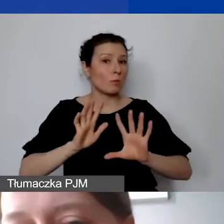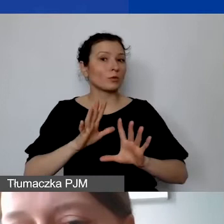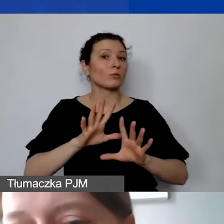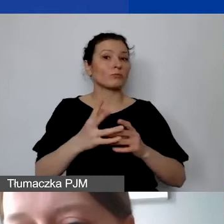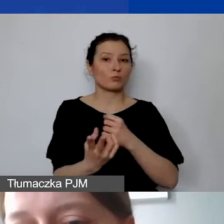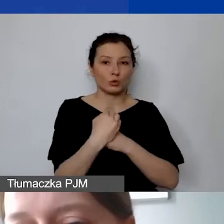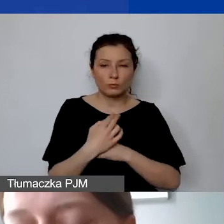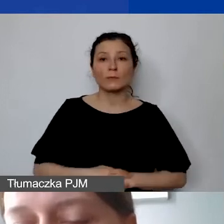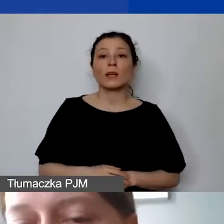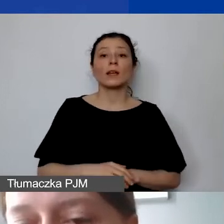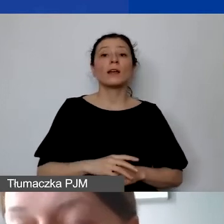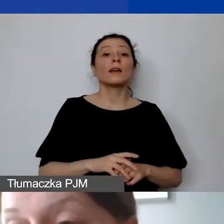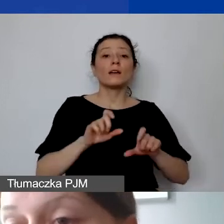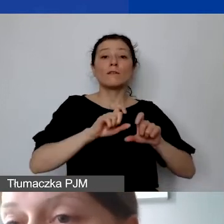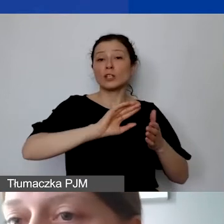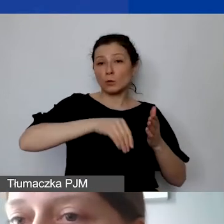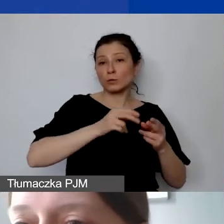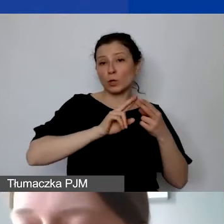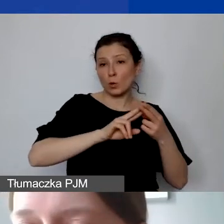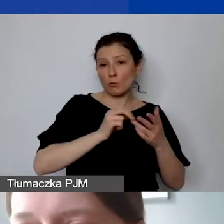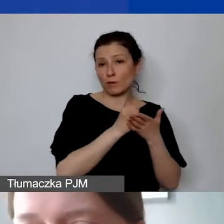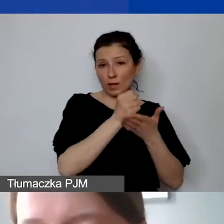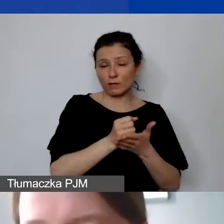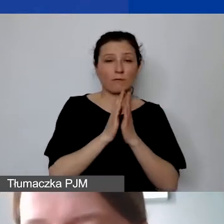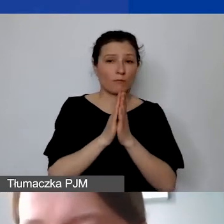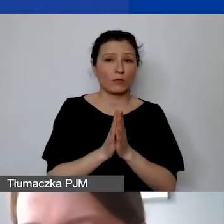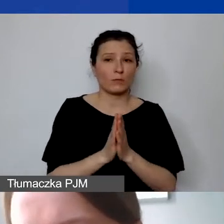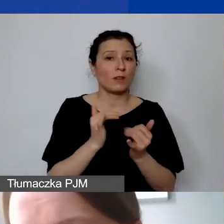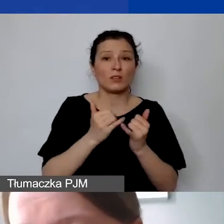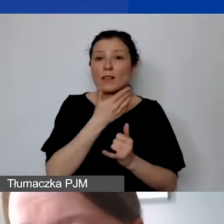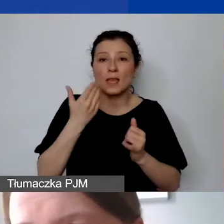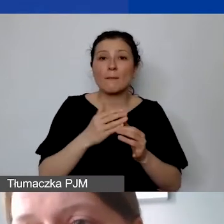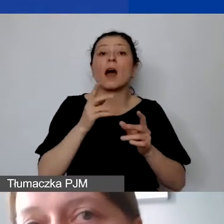my prosimy także państwa - jeżeli ktoś nie napisze, jaki jest wymiar czasu pracy lub forma zatrudnienia -